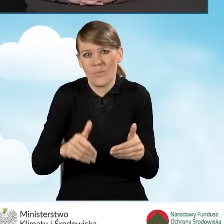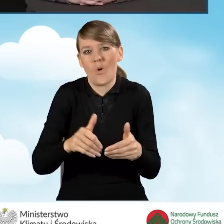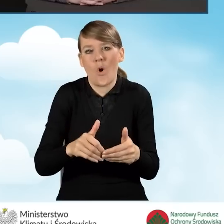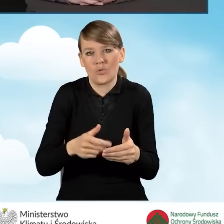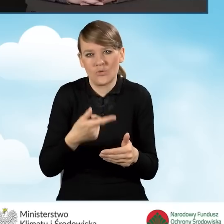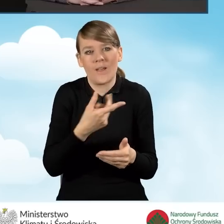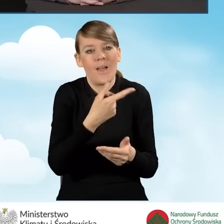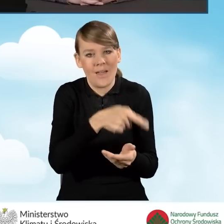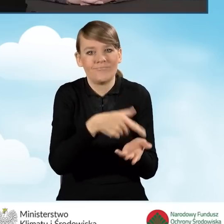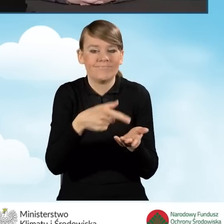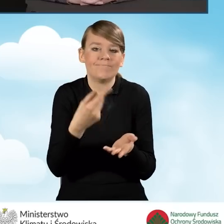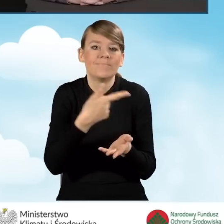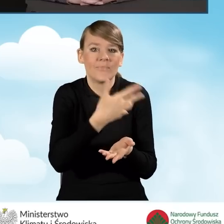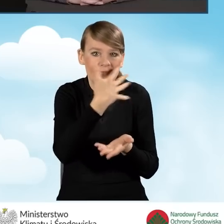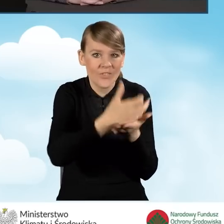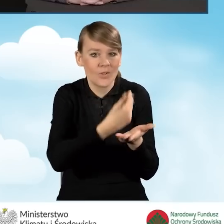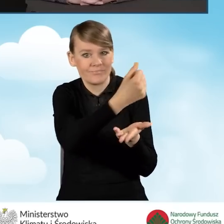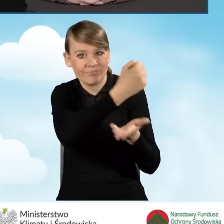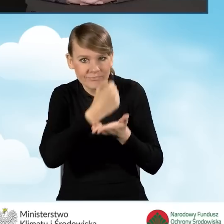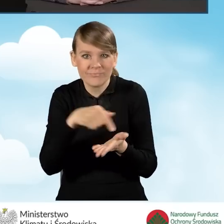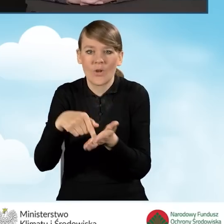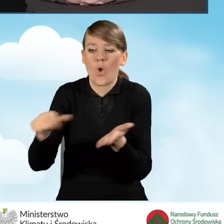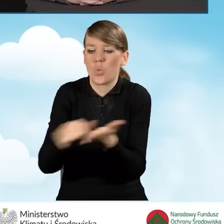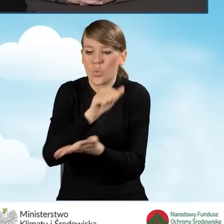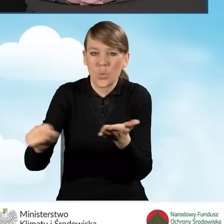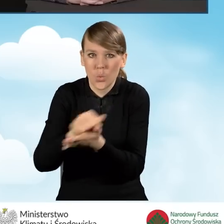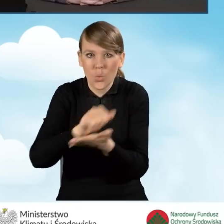pozyskiwanie takich materiałów, ich rozpowszechnianie.